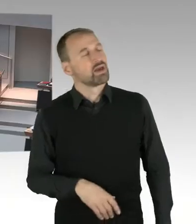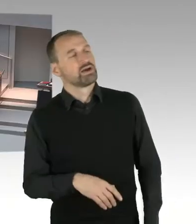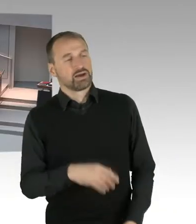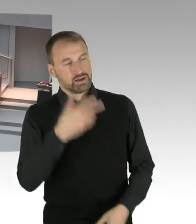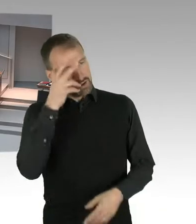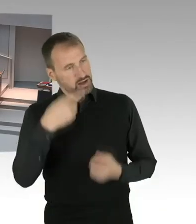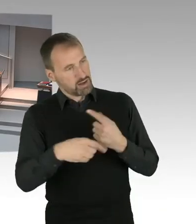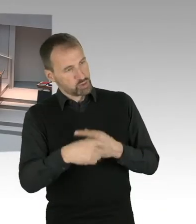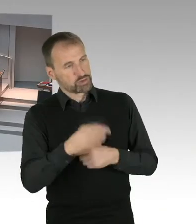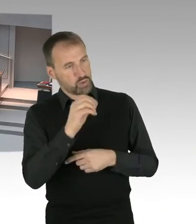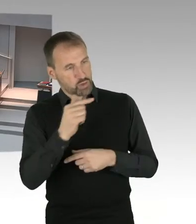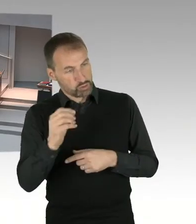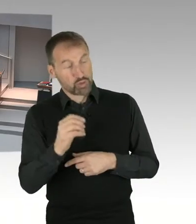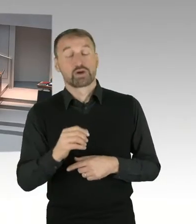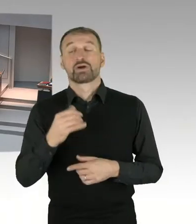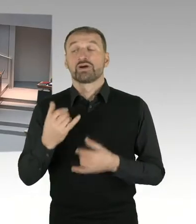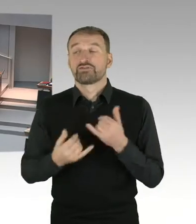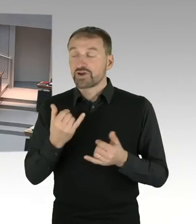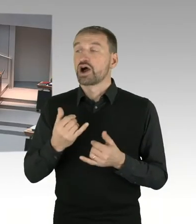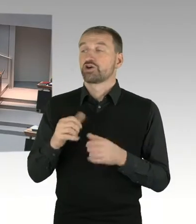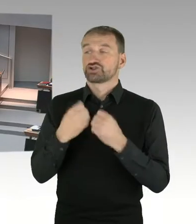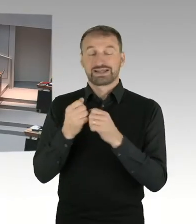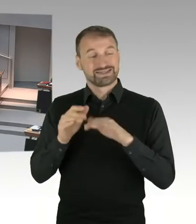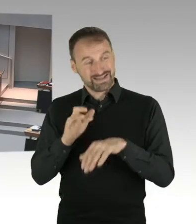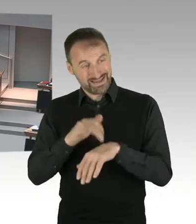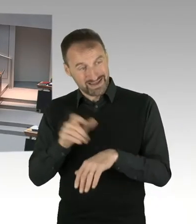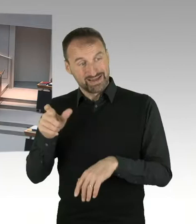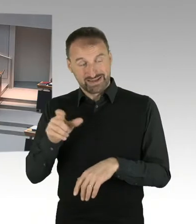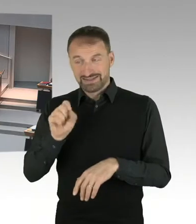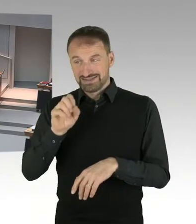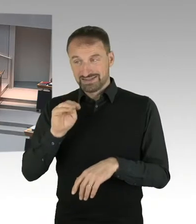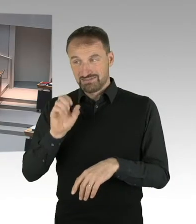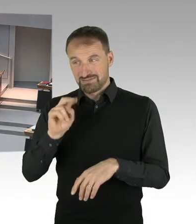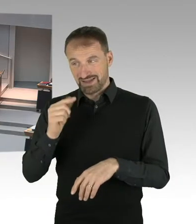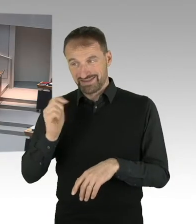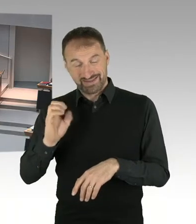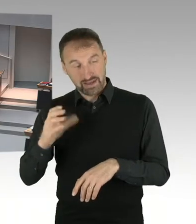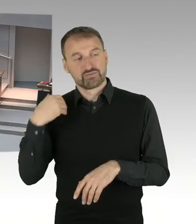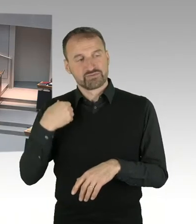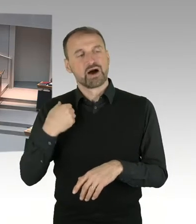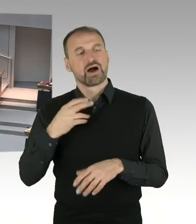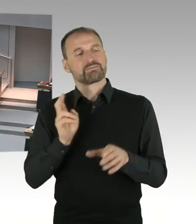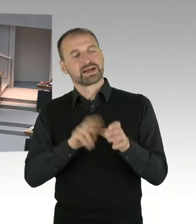in dem es um Startups ging und deren Wertung ging, aber Redebeiträge oder Ähnliches